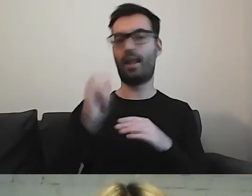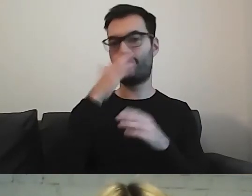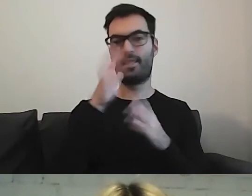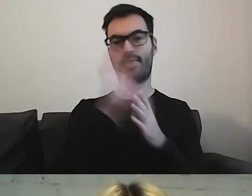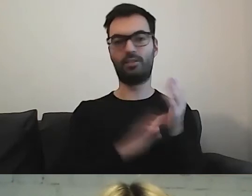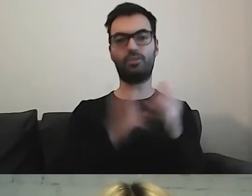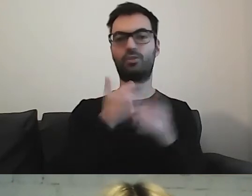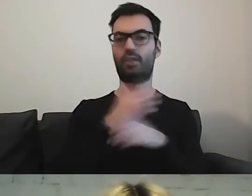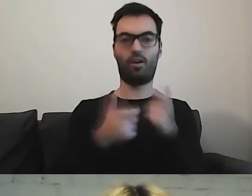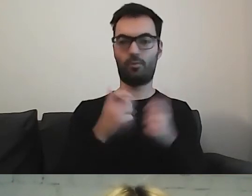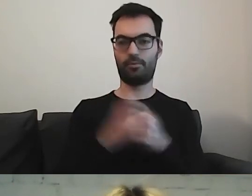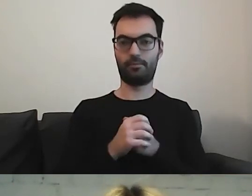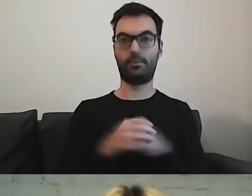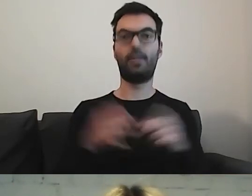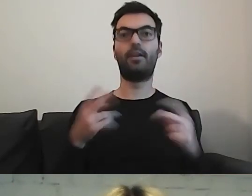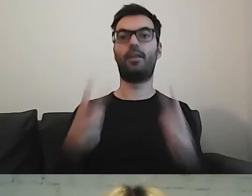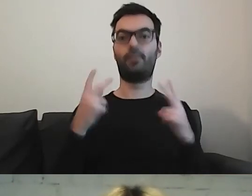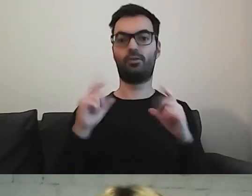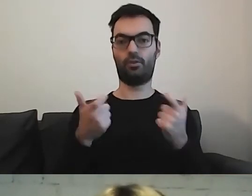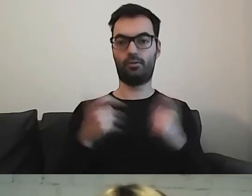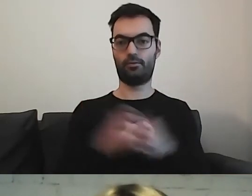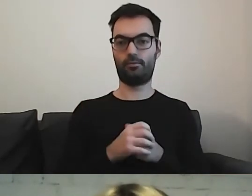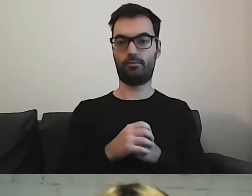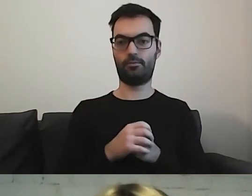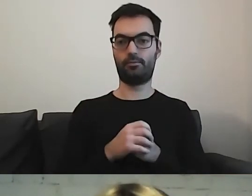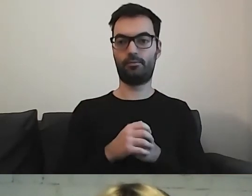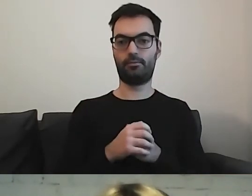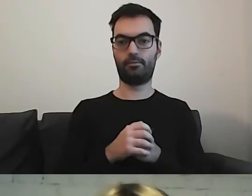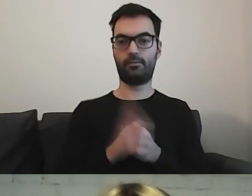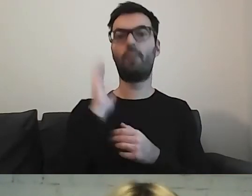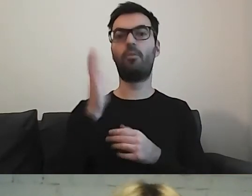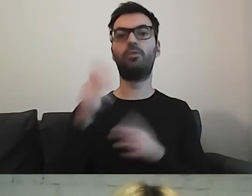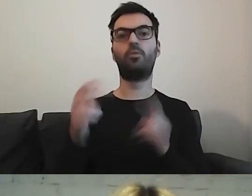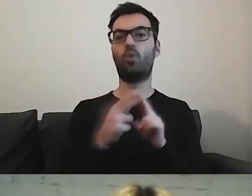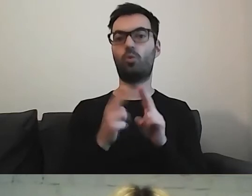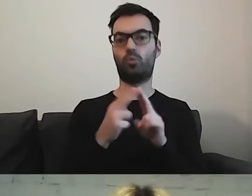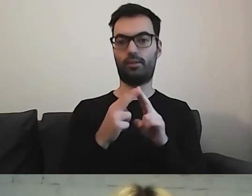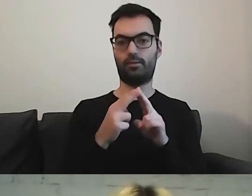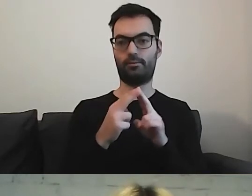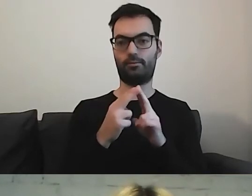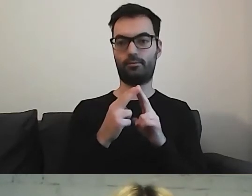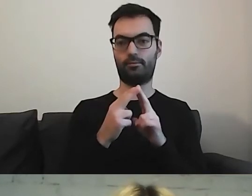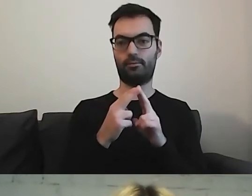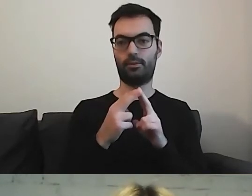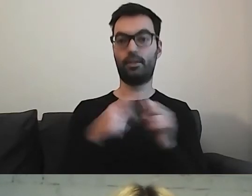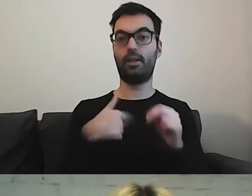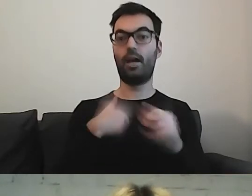To, co jest najważniejsze w tworzeniu tekstów, to późniejsza konsultacja. Dużo uczę się na konsultacjach.